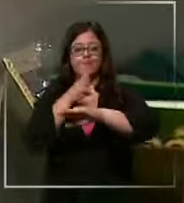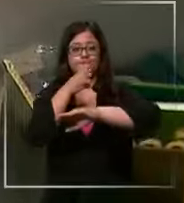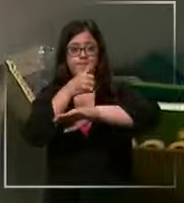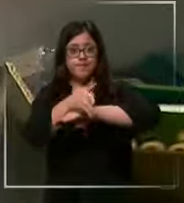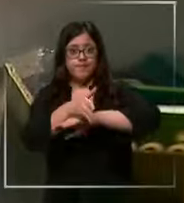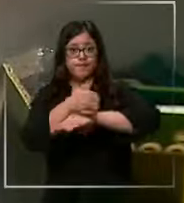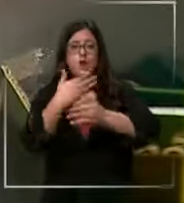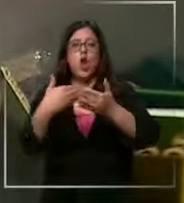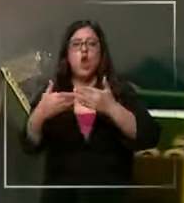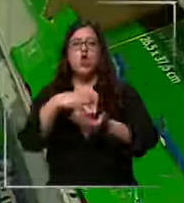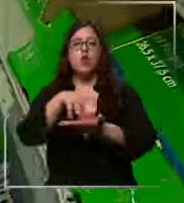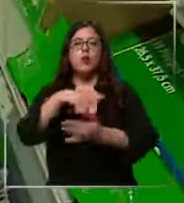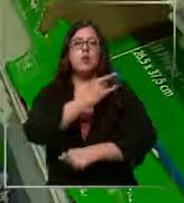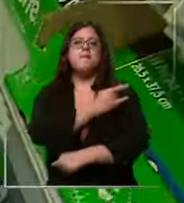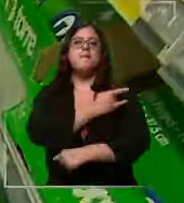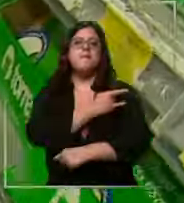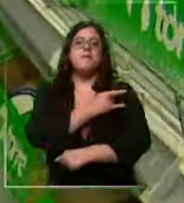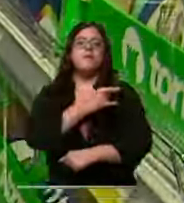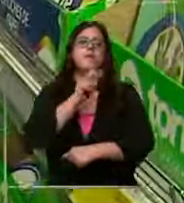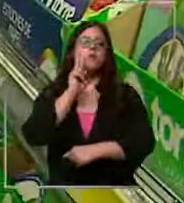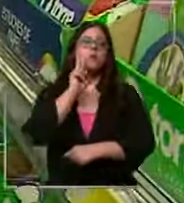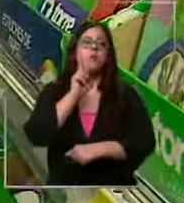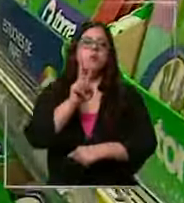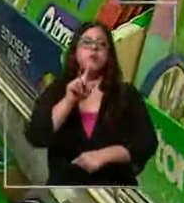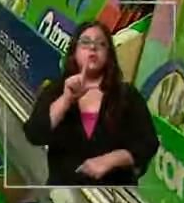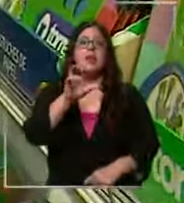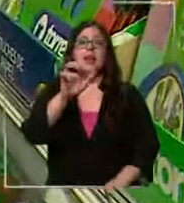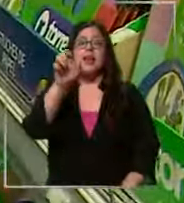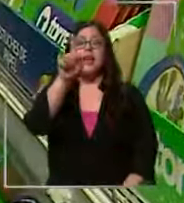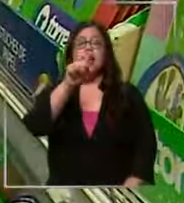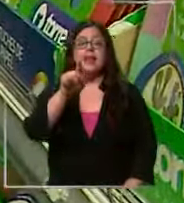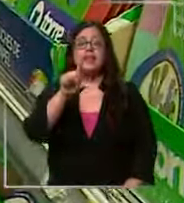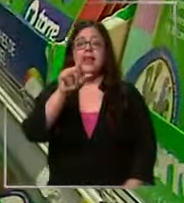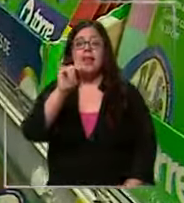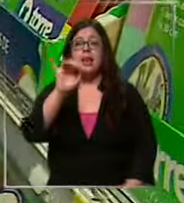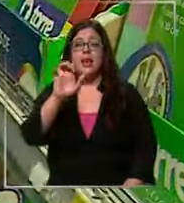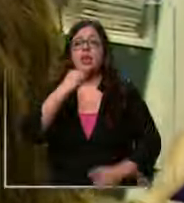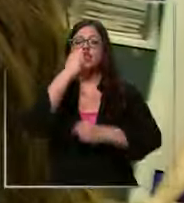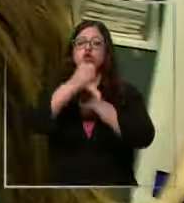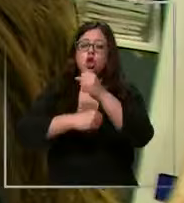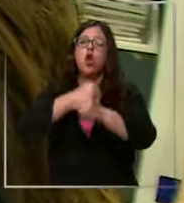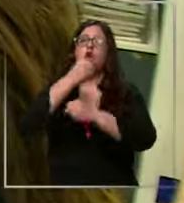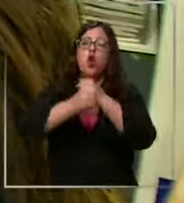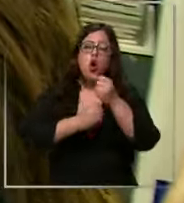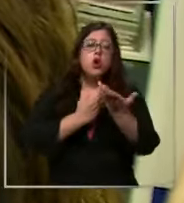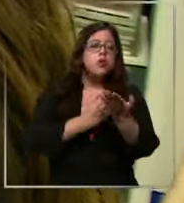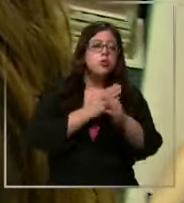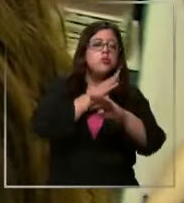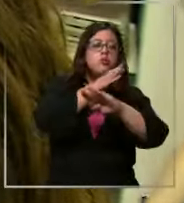en maypu y nos encontramos con lesl quien todos los años acude a las tiendas más económicas para